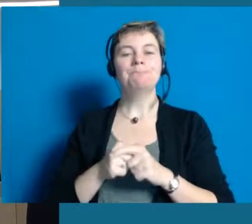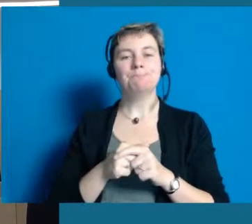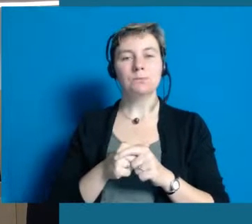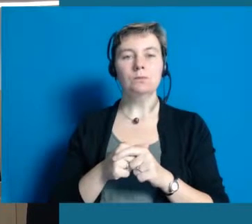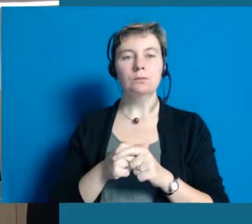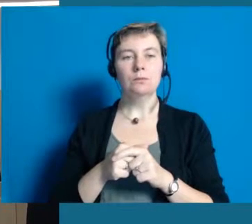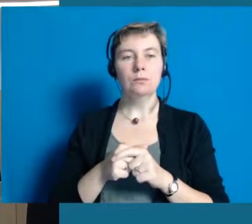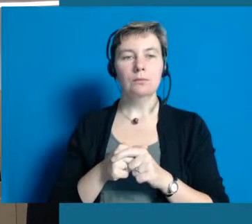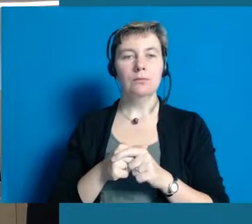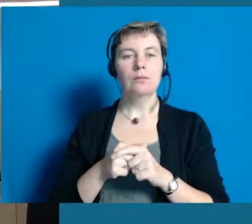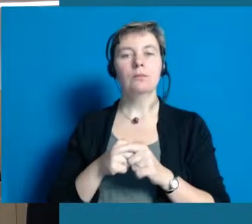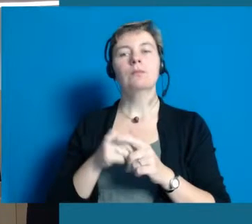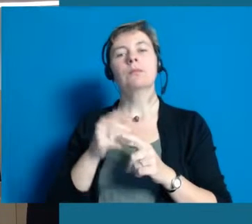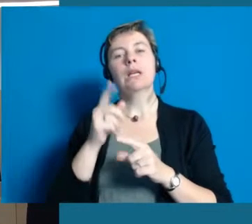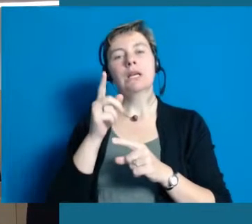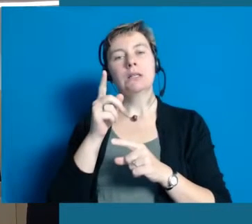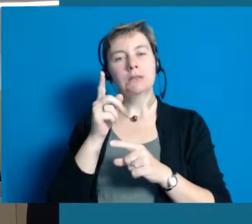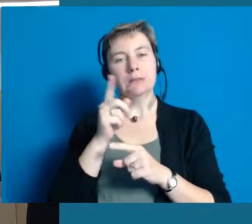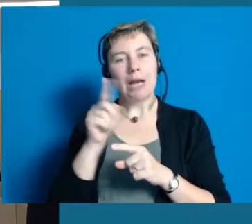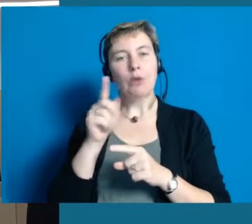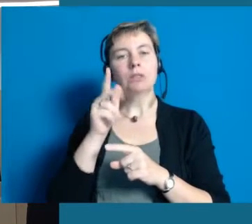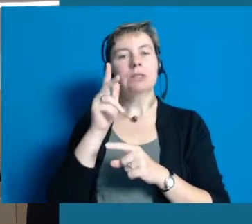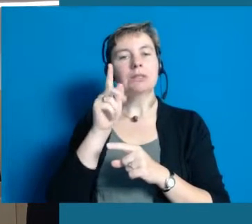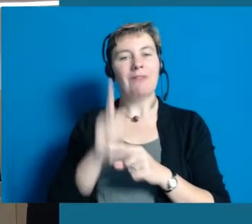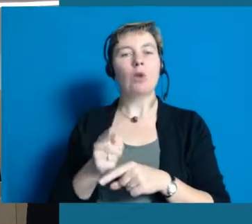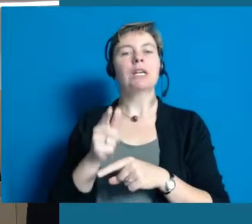und sind über 1250 Jahre alt.